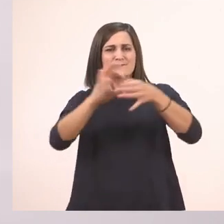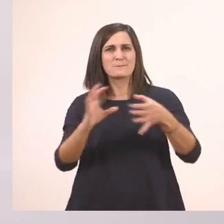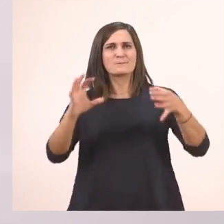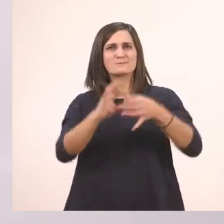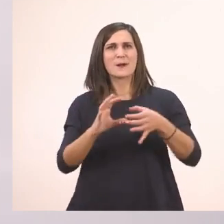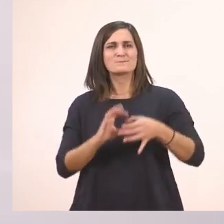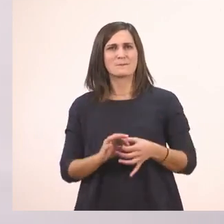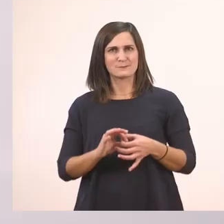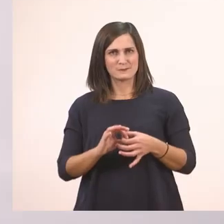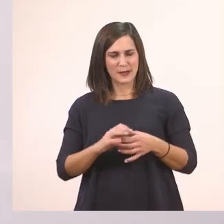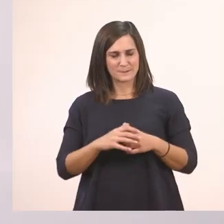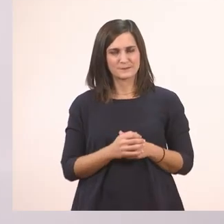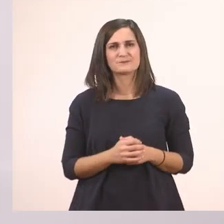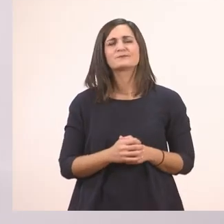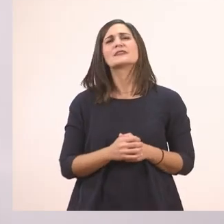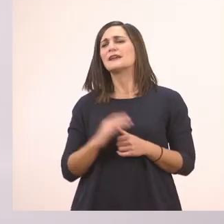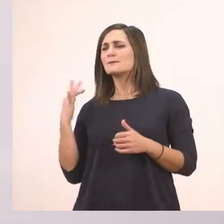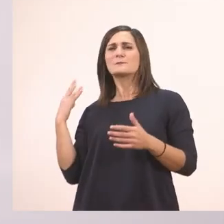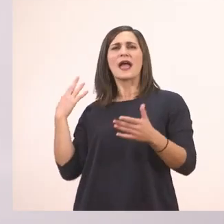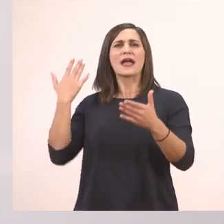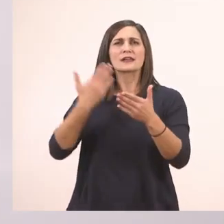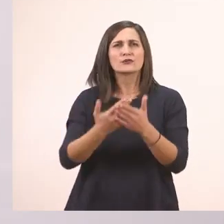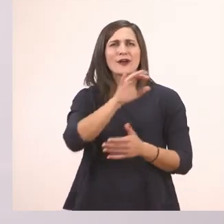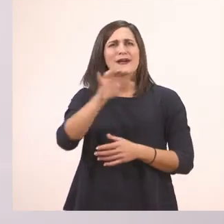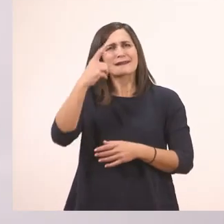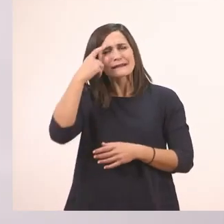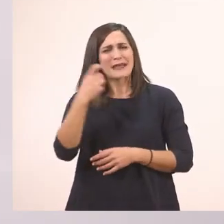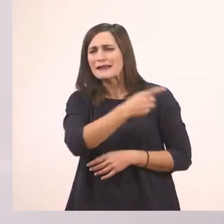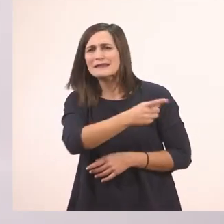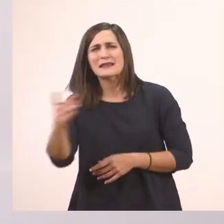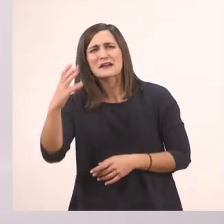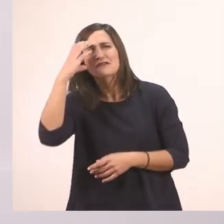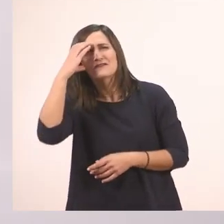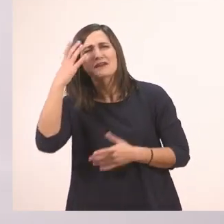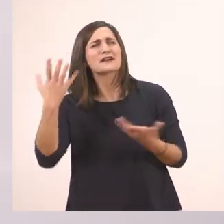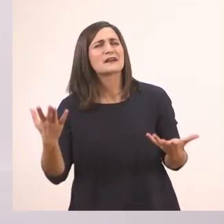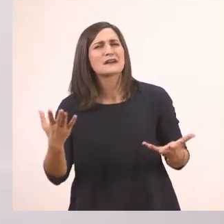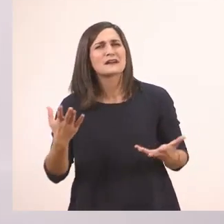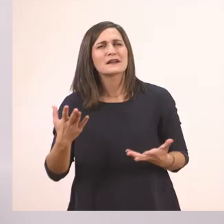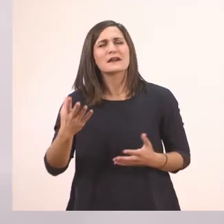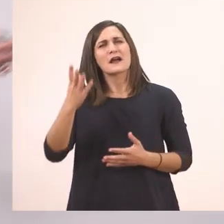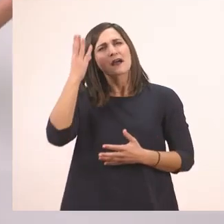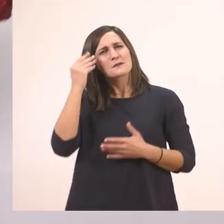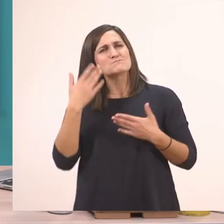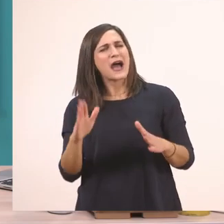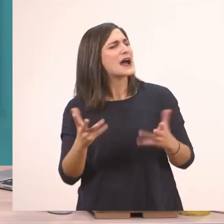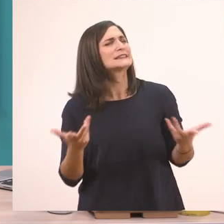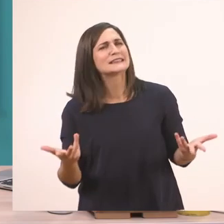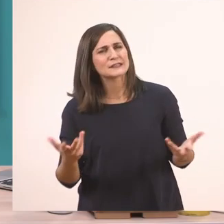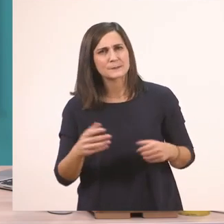με τα γραμματάκια που έχουμε μάθει μέχρι τώρα. Ποια είναι αυτά τα γραμματάκια; Για να θυμηθούμε απ' την αρχή ποιο έχουμε μάθει πρώτα; Έχουμε μάθει το τ.